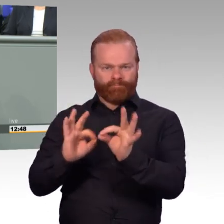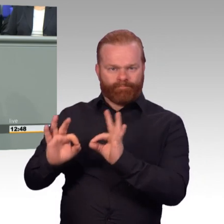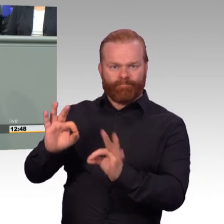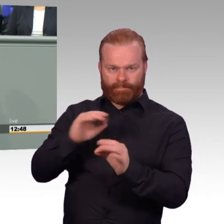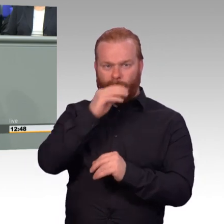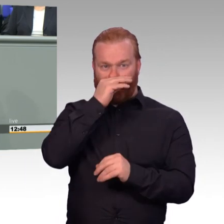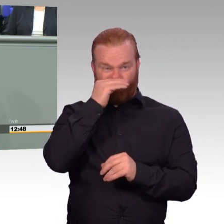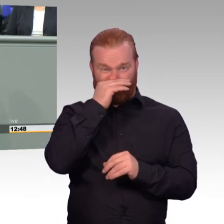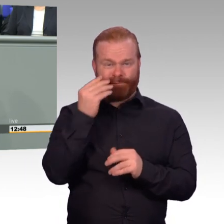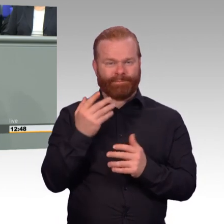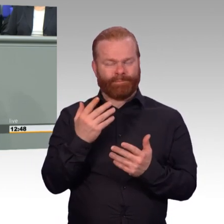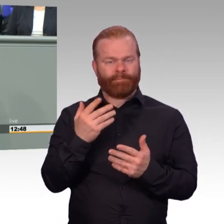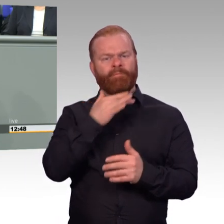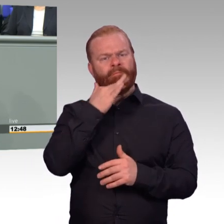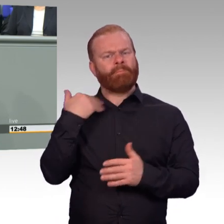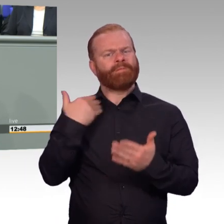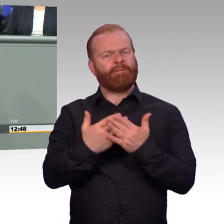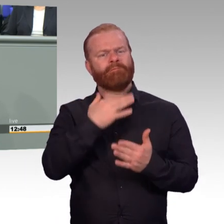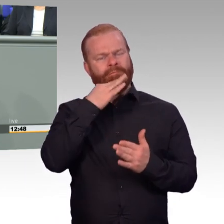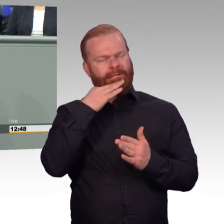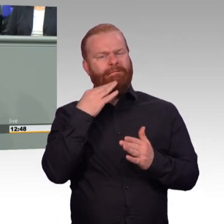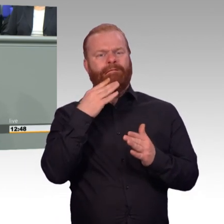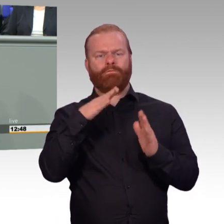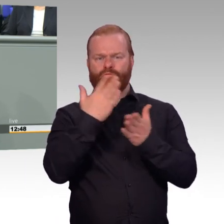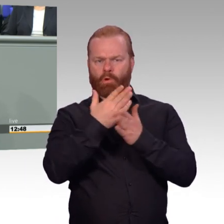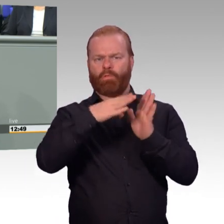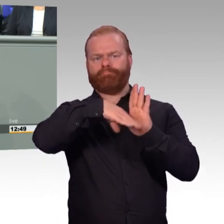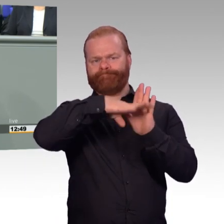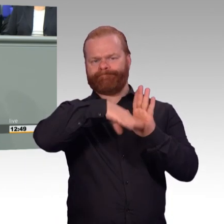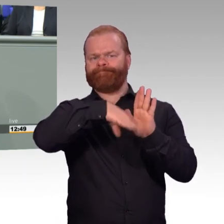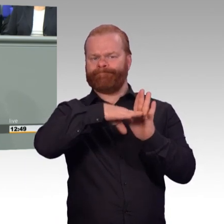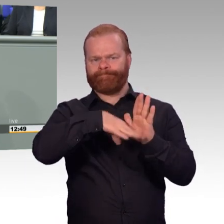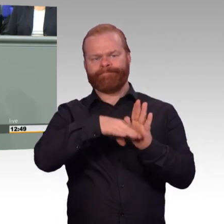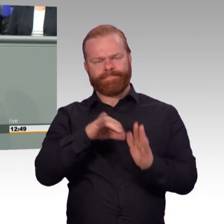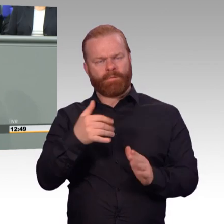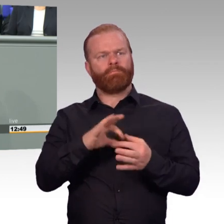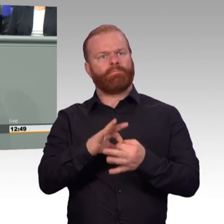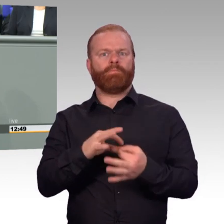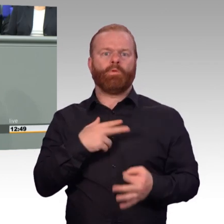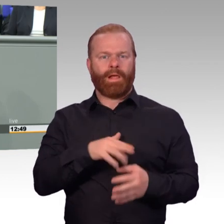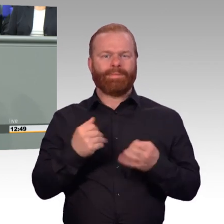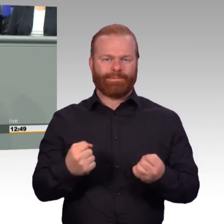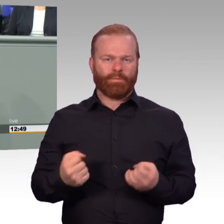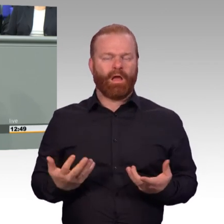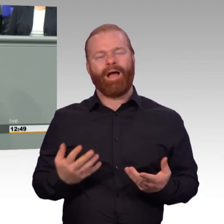zum Beispiel der Frage der Rentenversicherung für Zeitsoldaten, die ausscheiden und dann Übergangsgebührnisse erhalten.